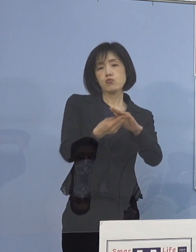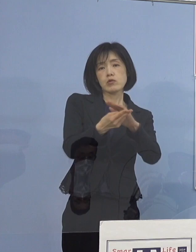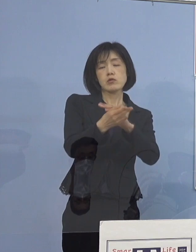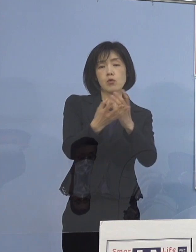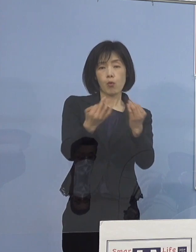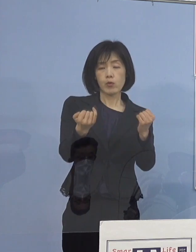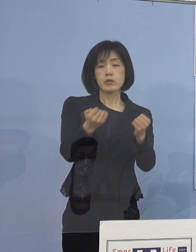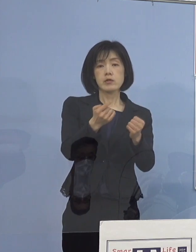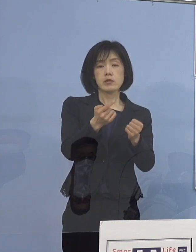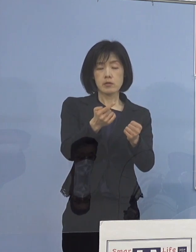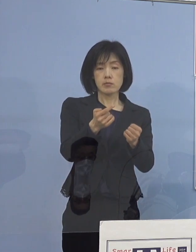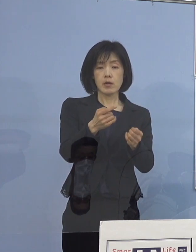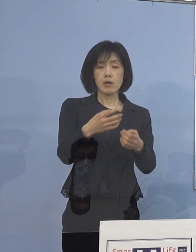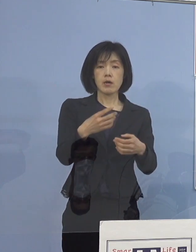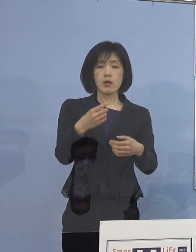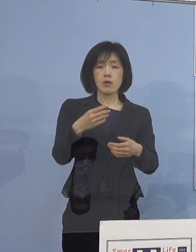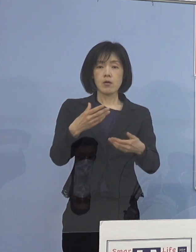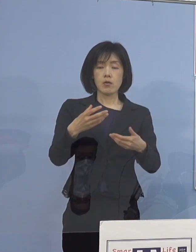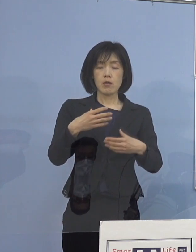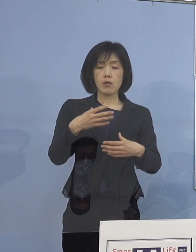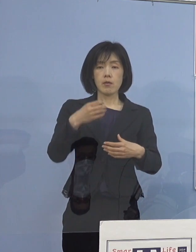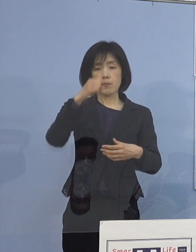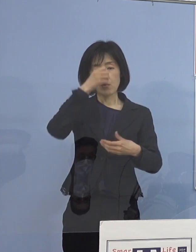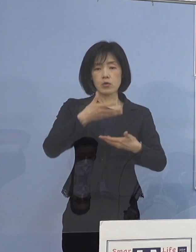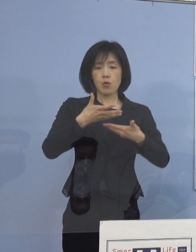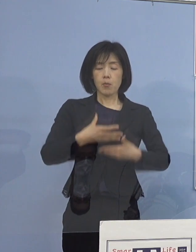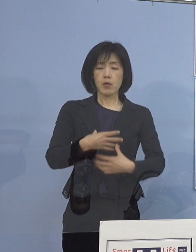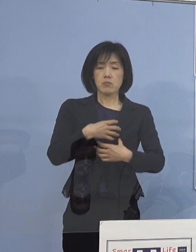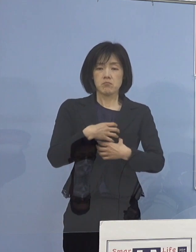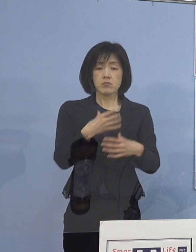重篤化しやすい皆さん方を ケアさせていただいている